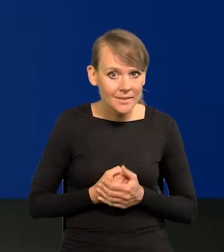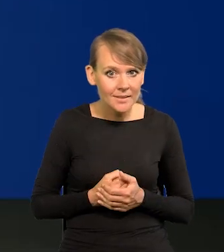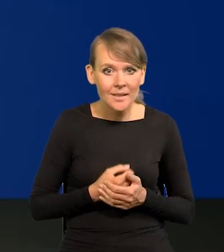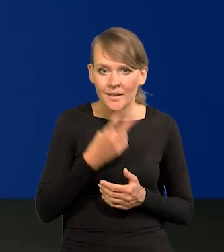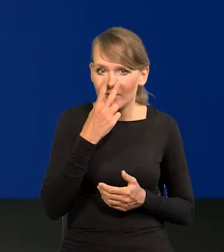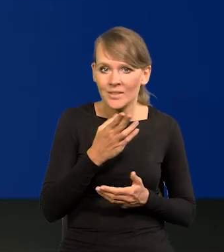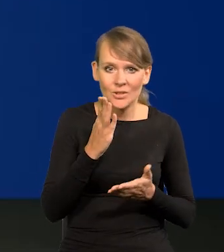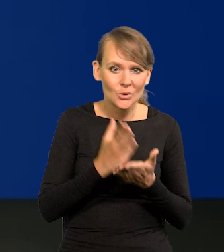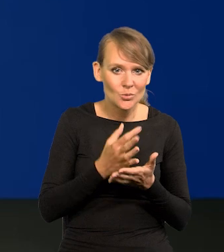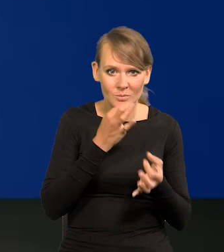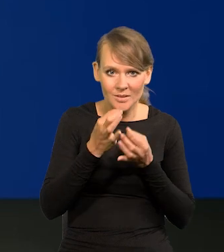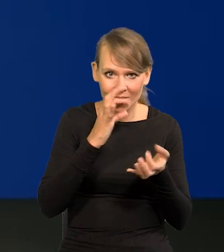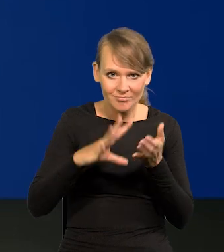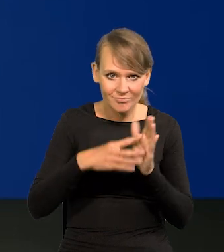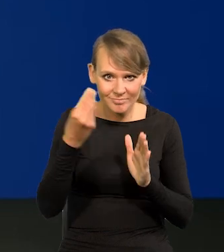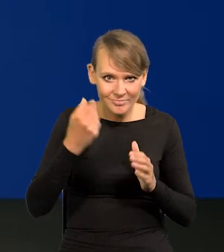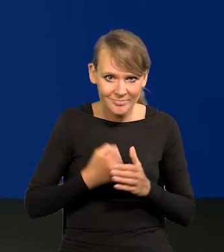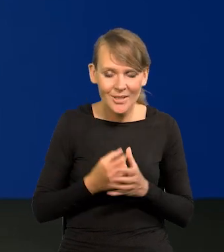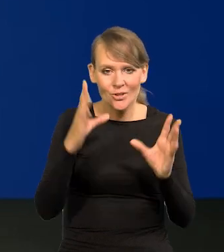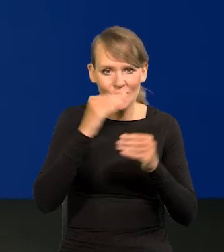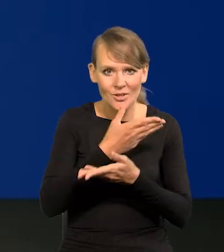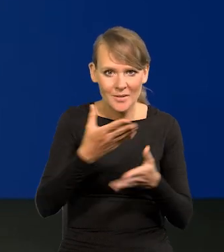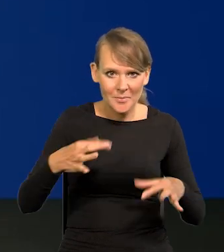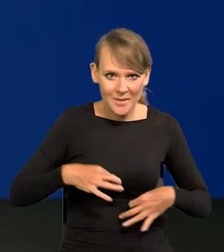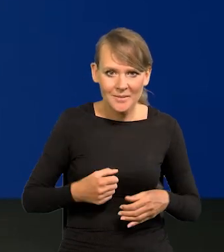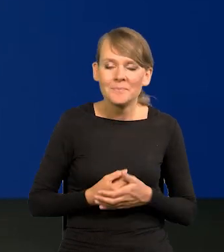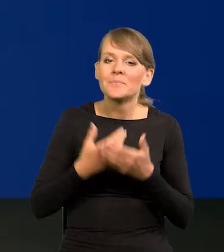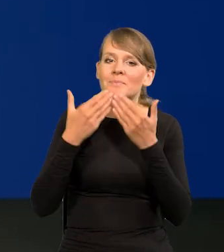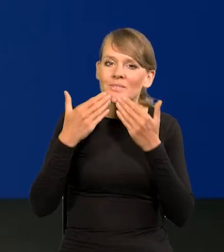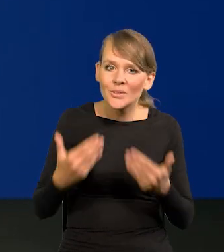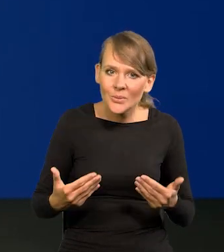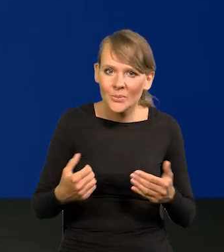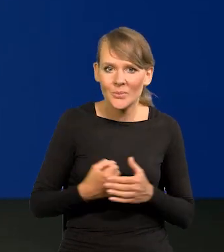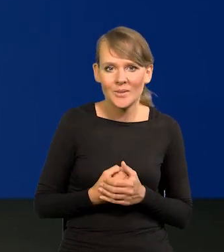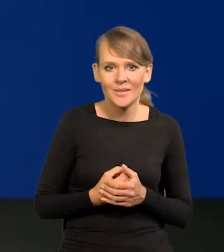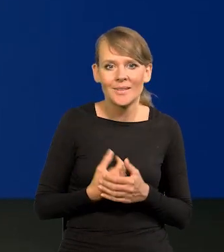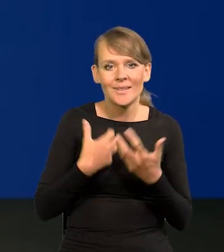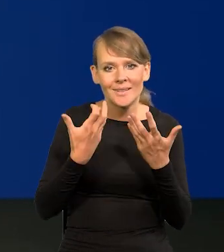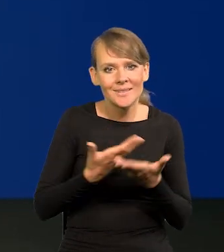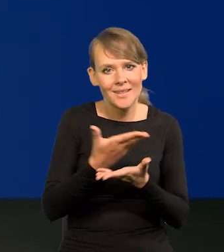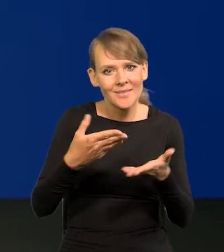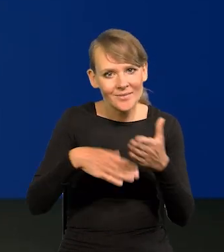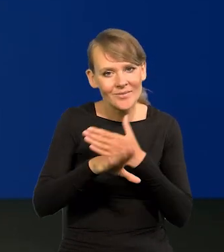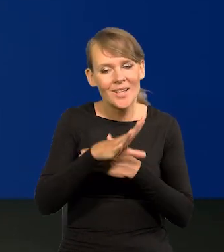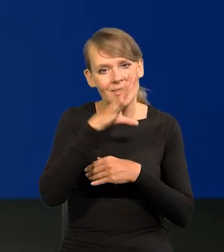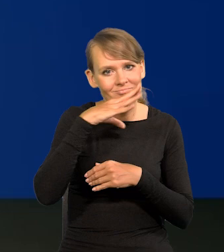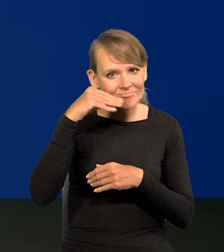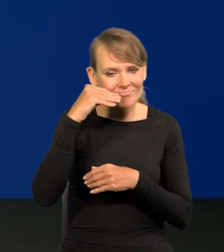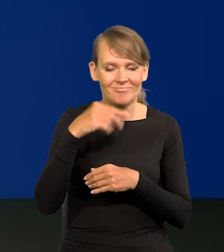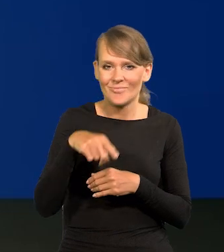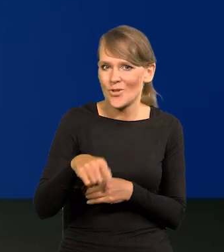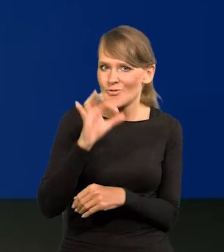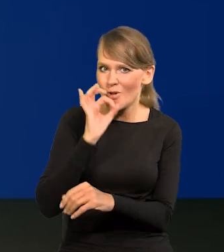Widzę, że wyczerpaliśmy pulę pytań, zatem, Szanowni Państwo... Dziękuję państwu. Chciałbym, żeby Państwo wyszli w nastroju optymistycznym, bo są dobre wiadomości.